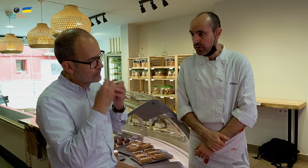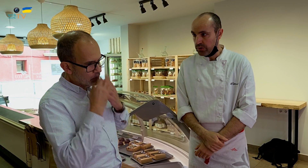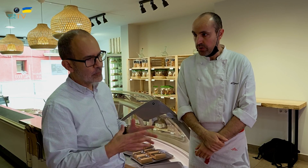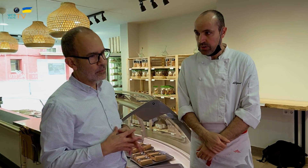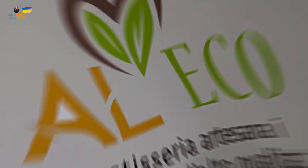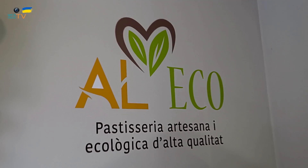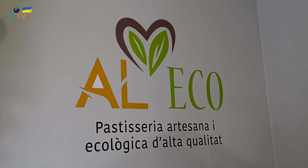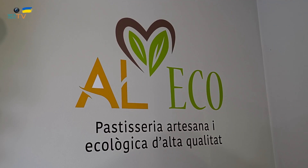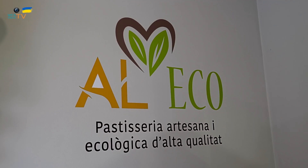Muy bien.